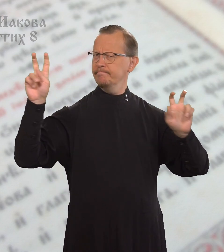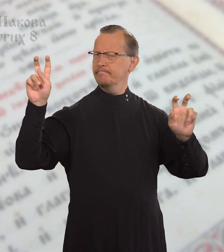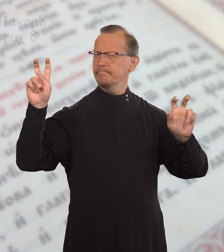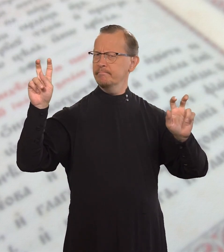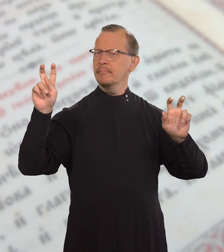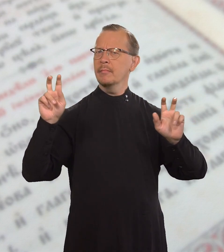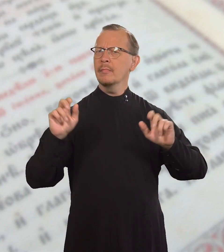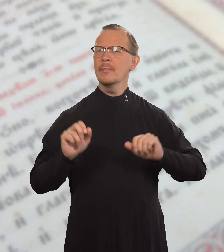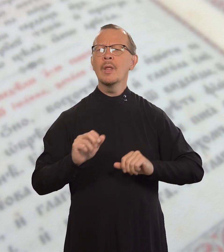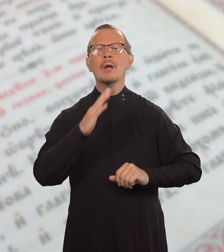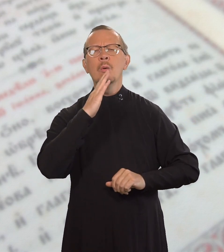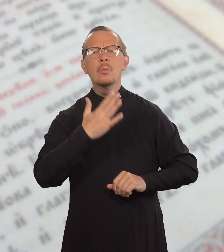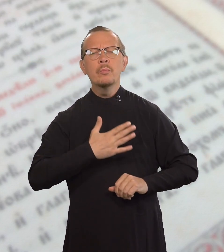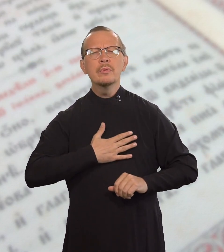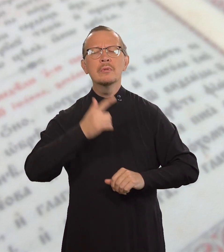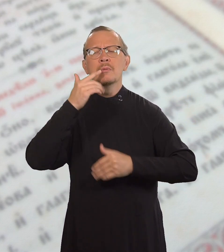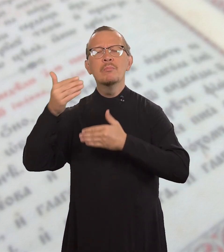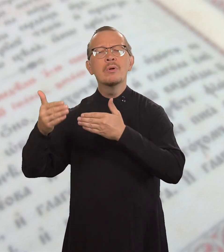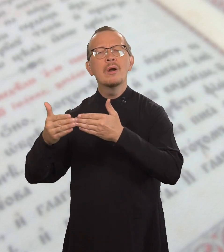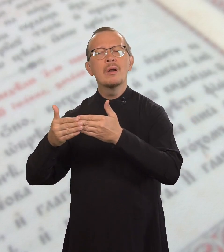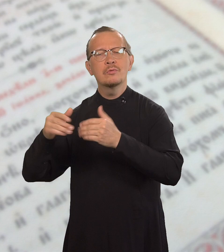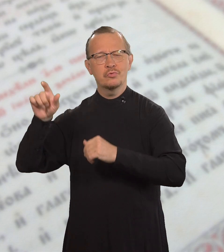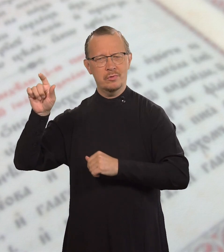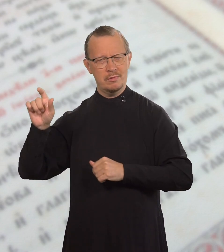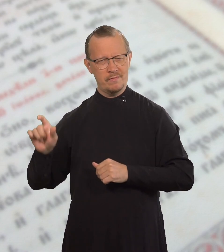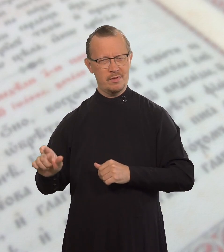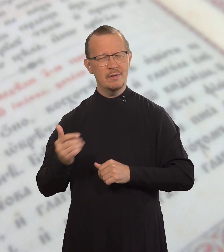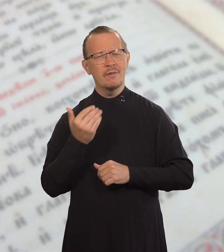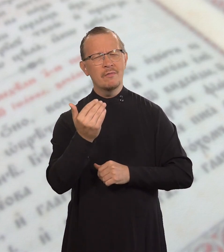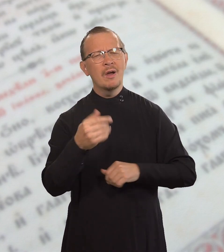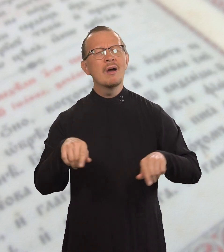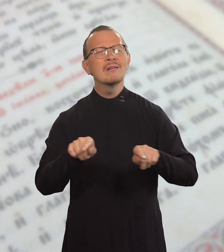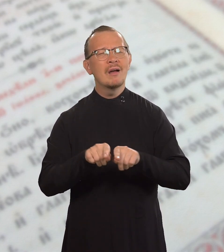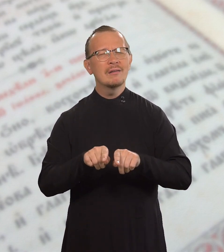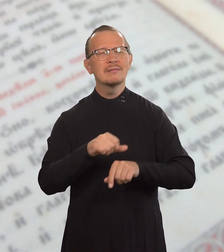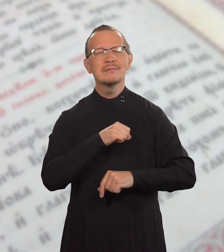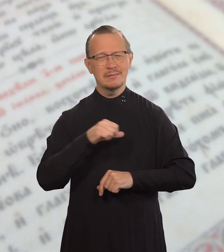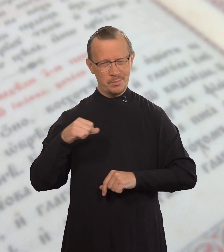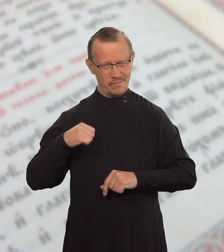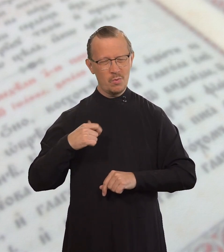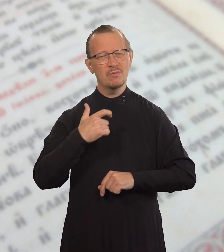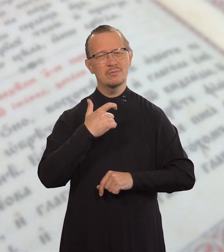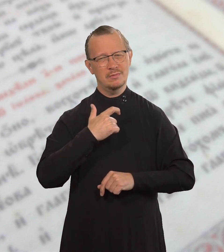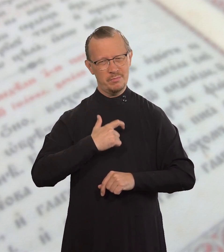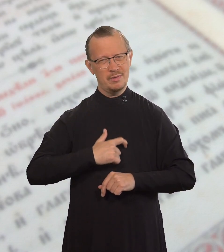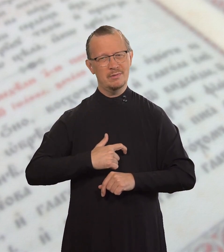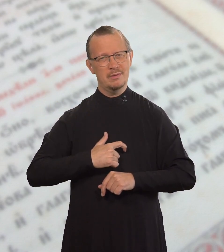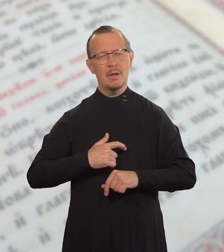«Люби ближнего своего как самого себя».